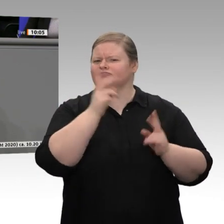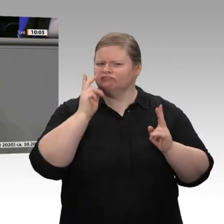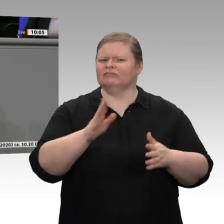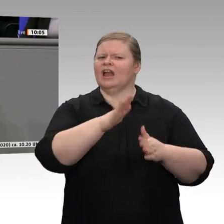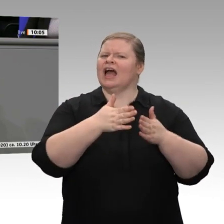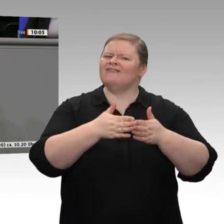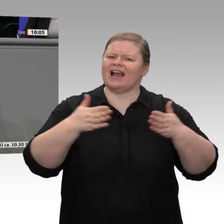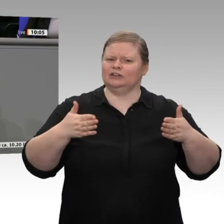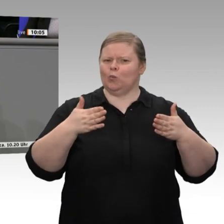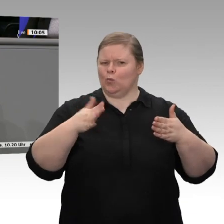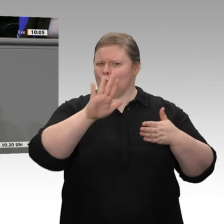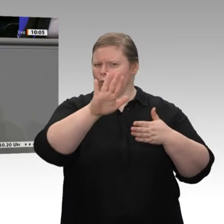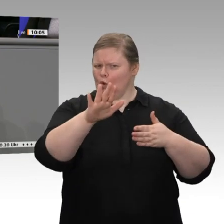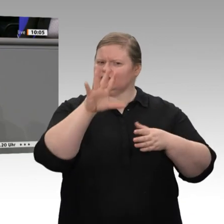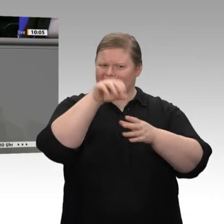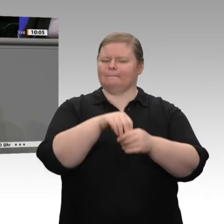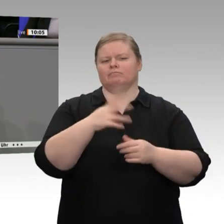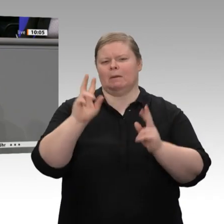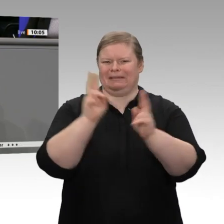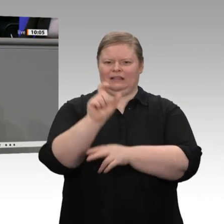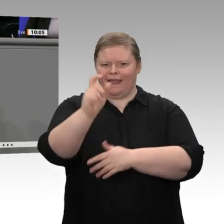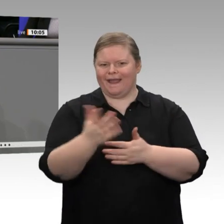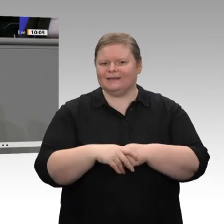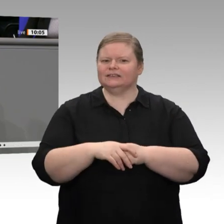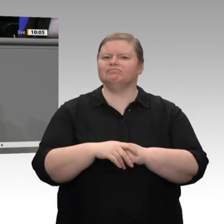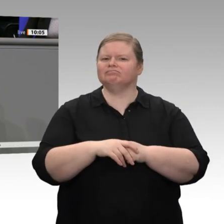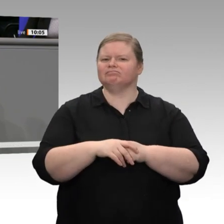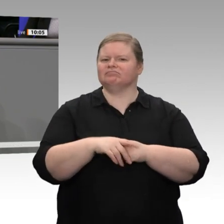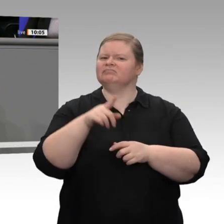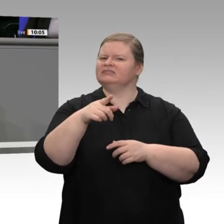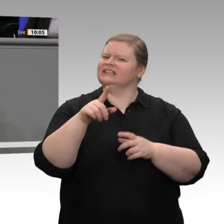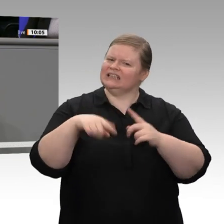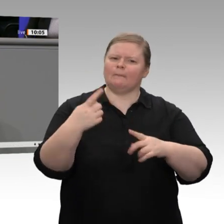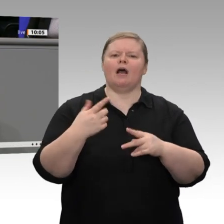der FDP im Bundestag bei Ihren Themen setzen. Vielen Dank!